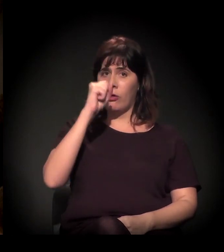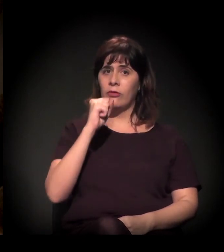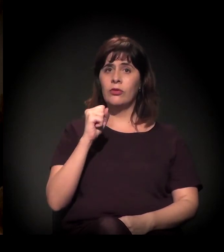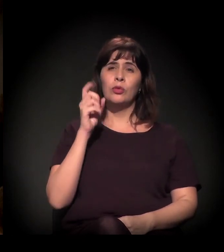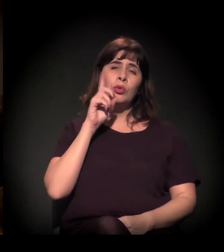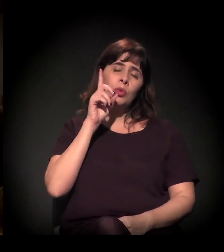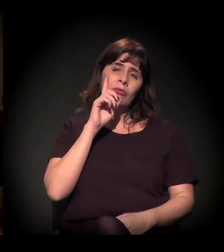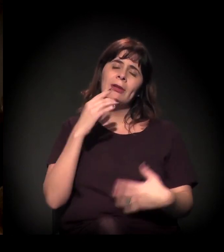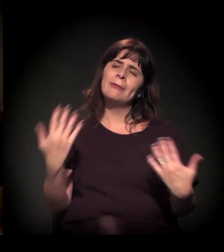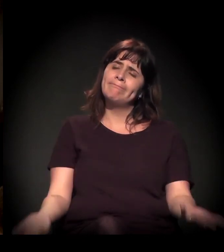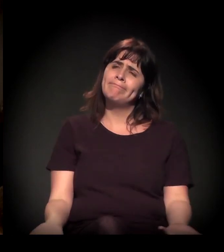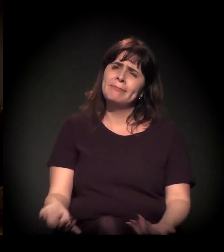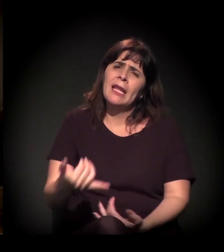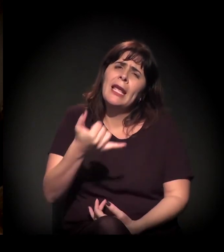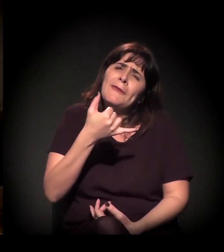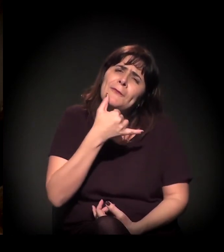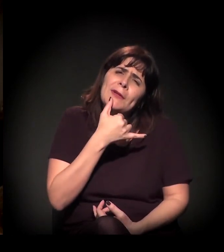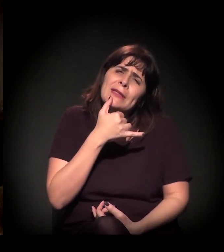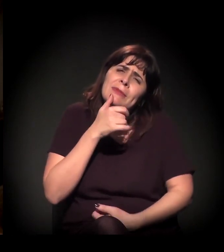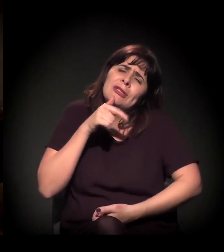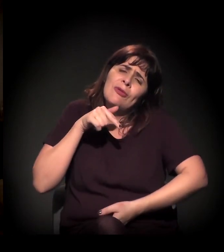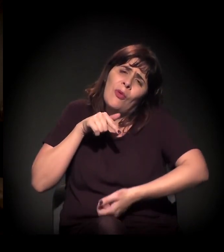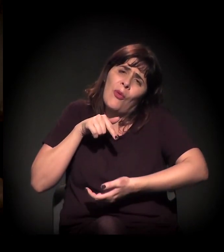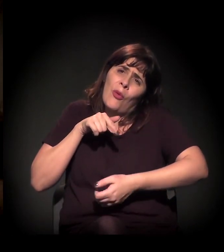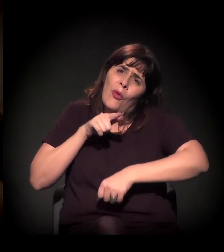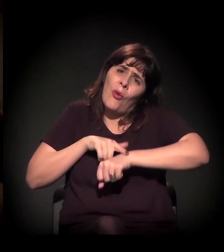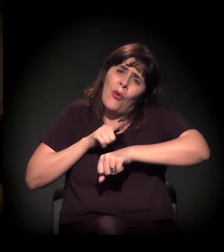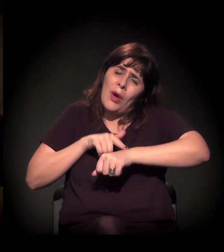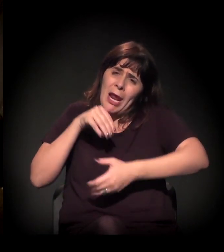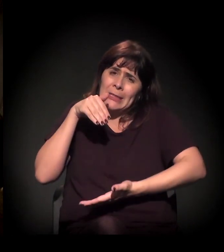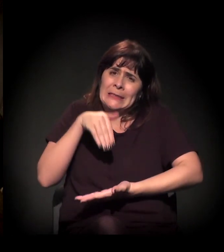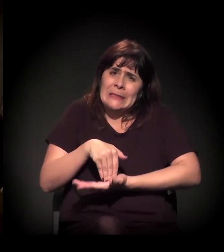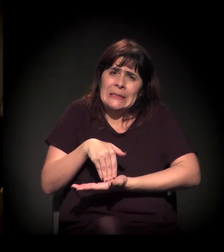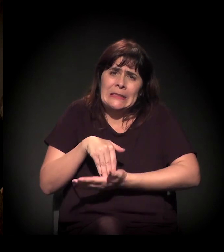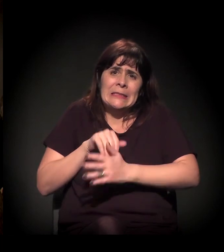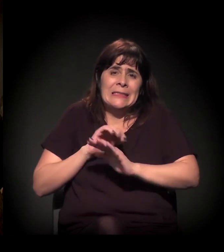Gente, infelizmente, batemos nosso horário. O reloginho tocou.